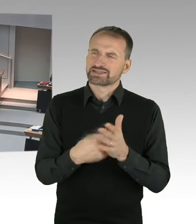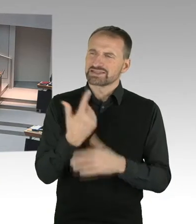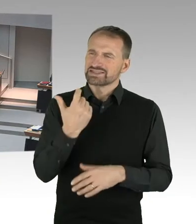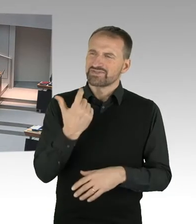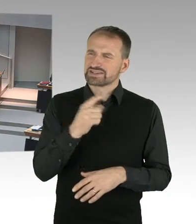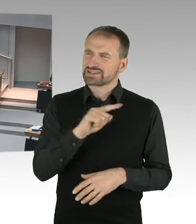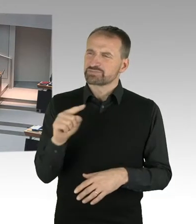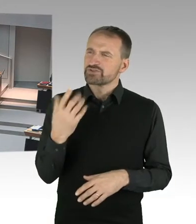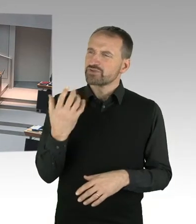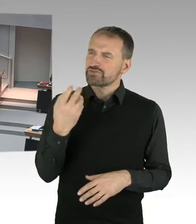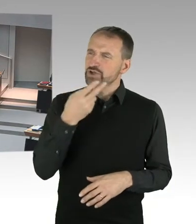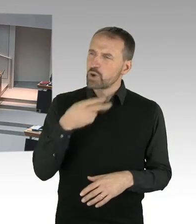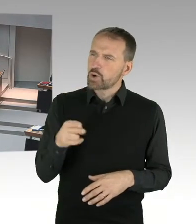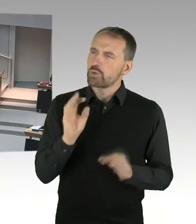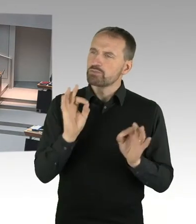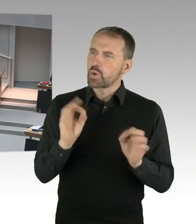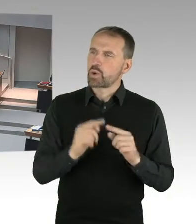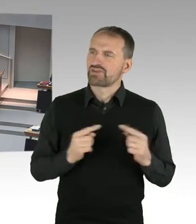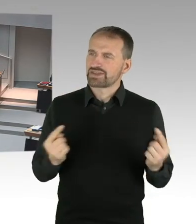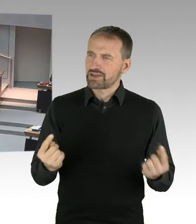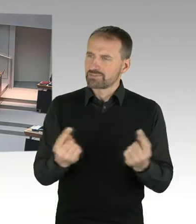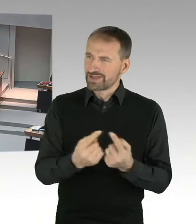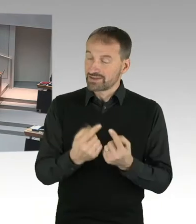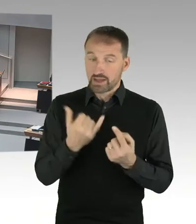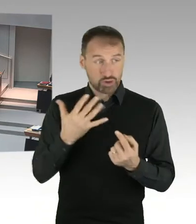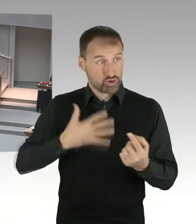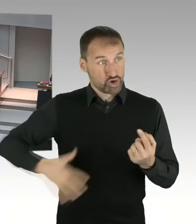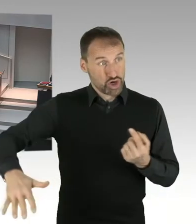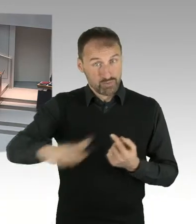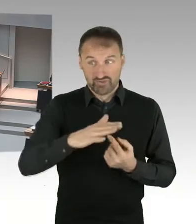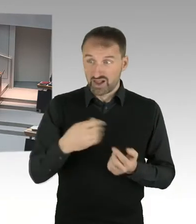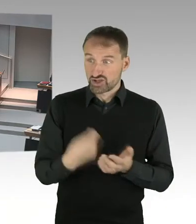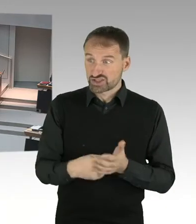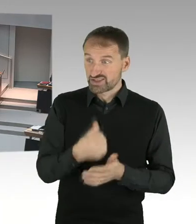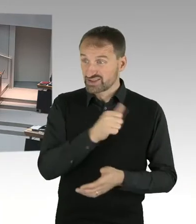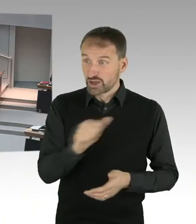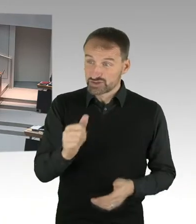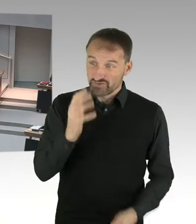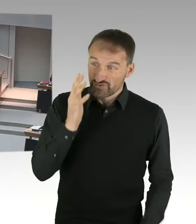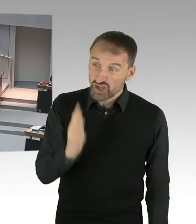Ich nehme jetzt einfach mal an, der Erbpacht Zins, der wird schon noch verhandelt, bevor dann ein B-Plan Verfahren beginnt?